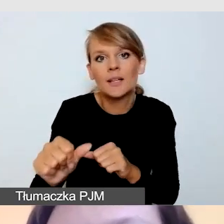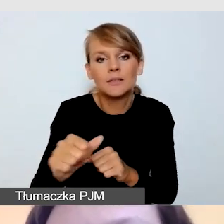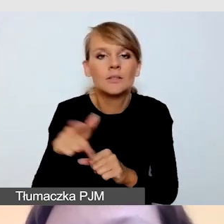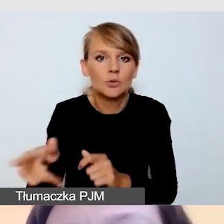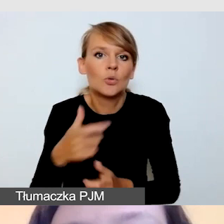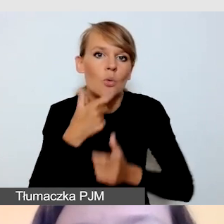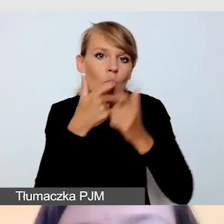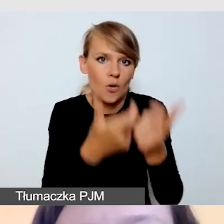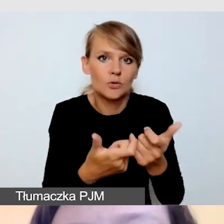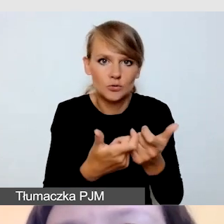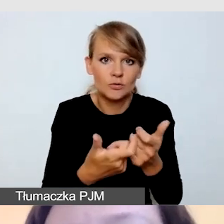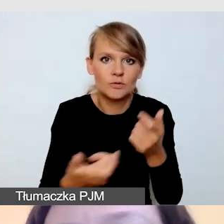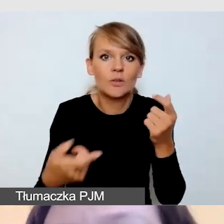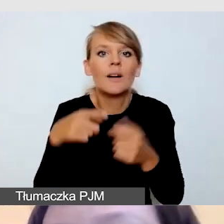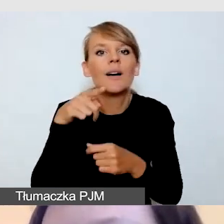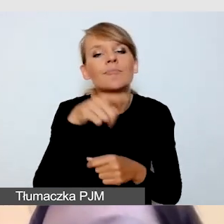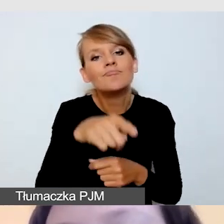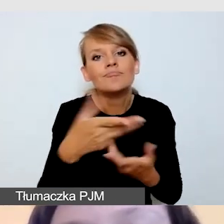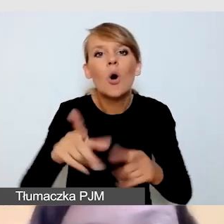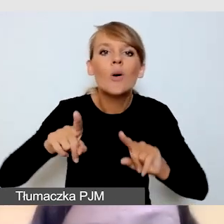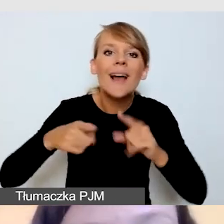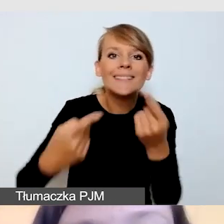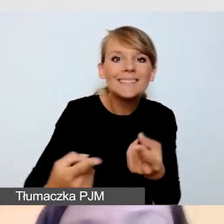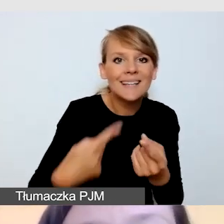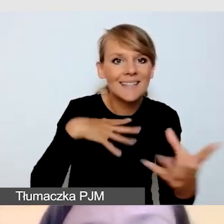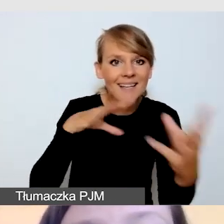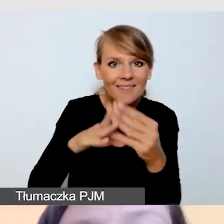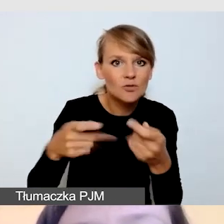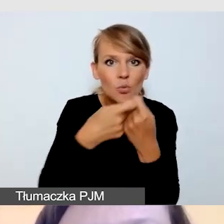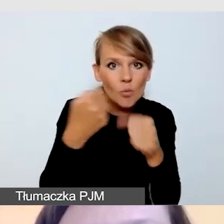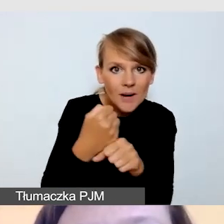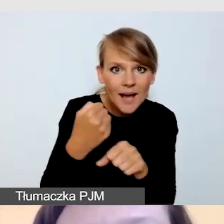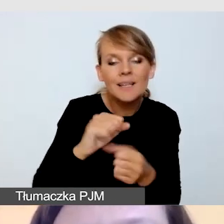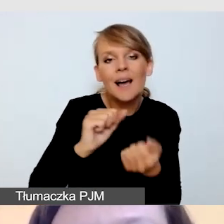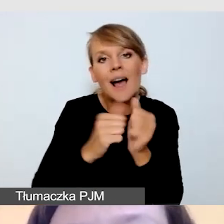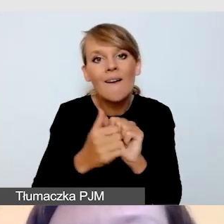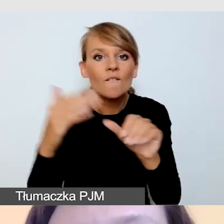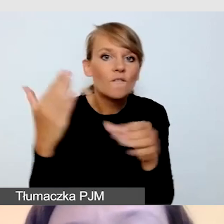do współpracującej z nami organizacji czy firmy, aby tłumacza zarezerwować.